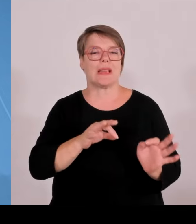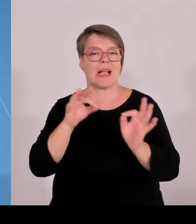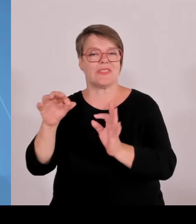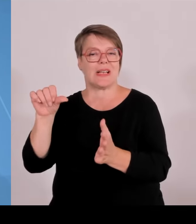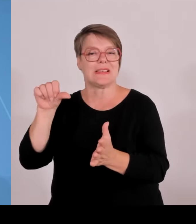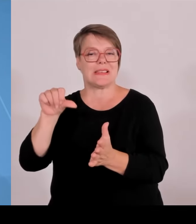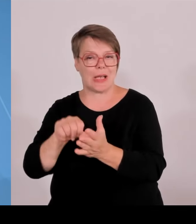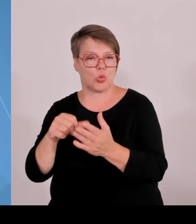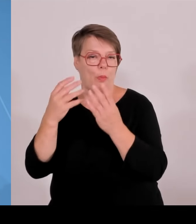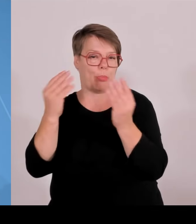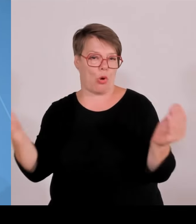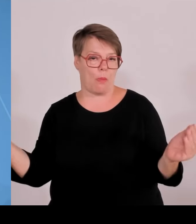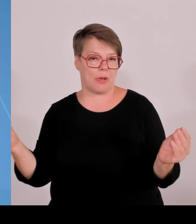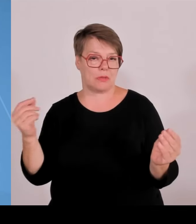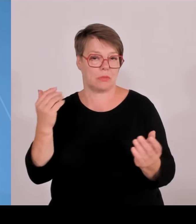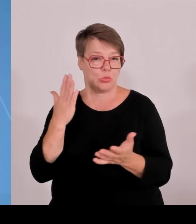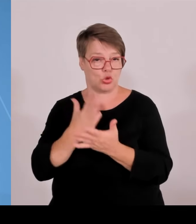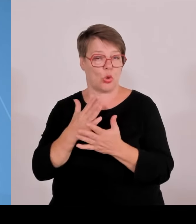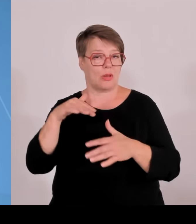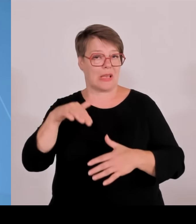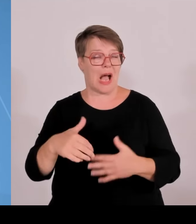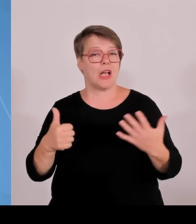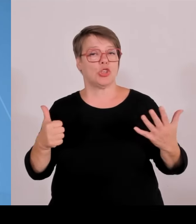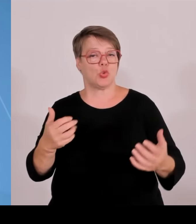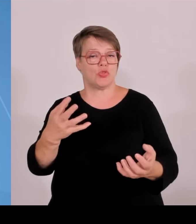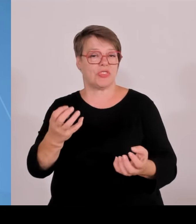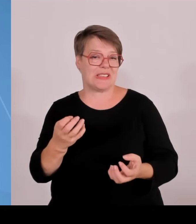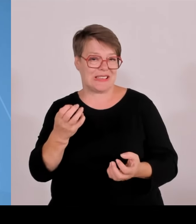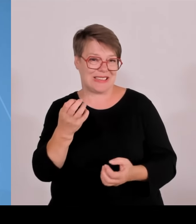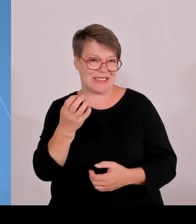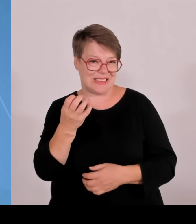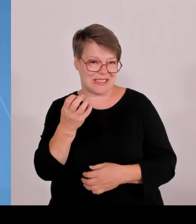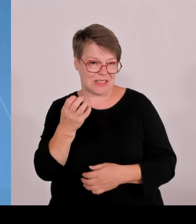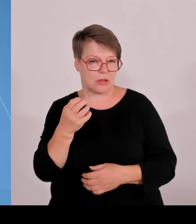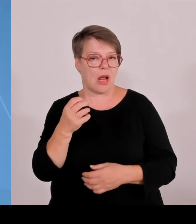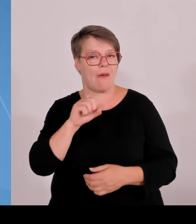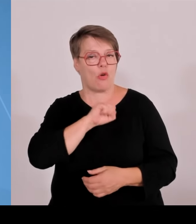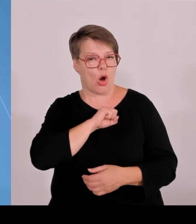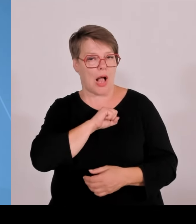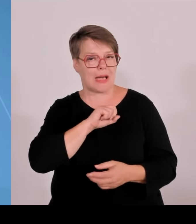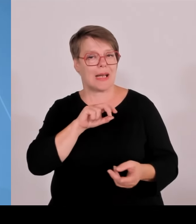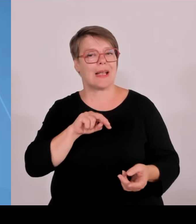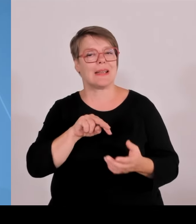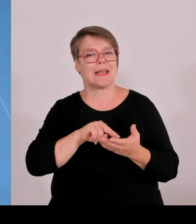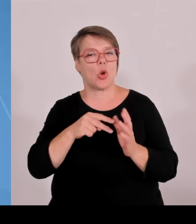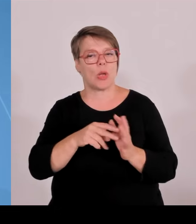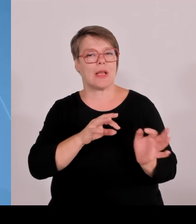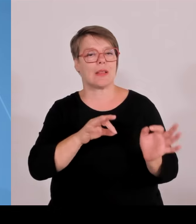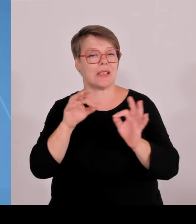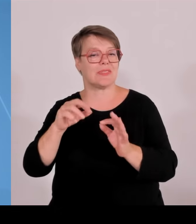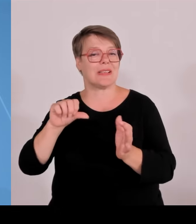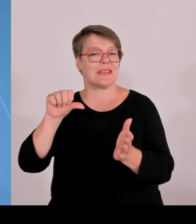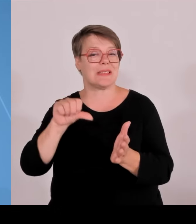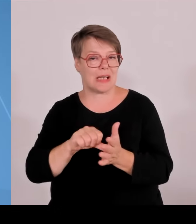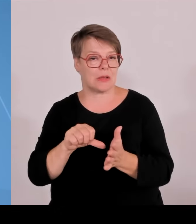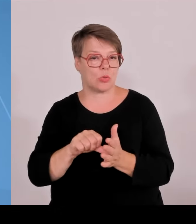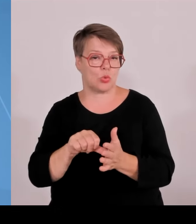Bewilligung des Kabinetts für sechs weitere Technologietransferzentren mit Start im Jahr 24 und von zwei weiteren, also vier im